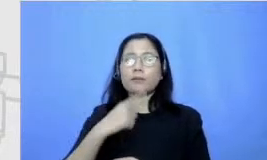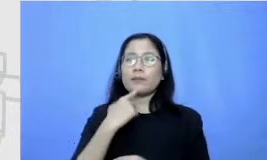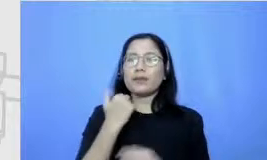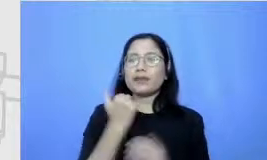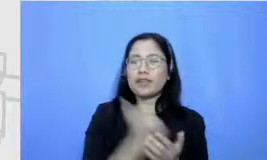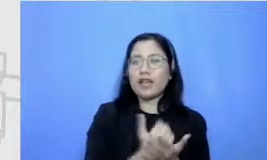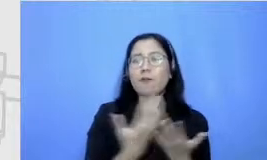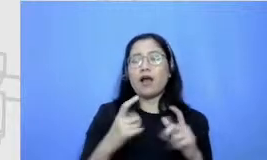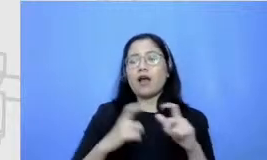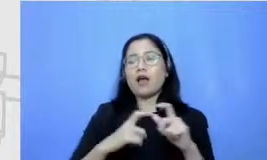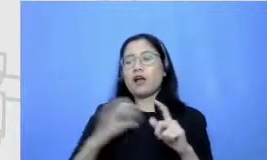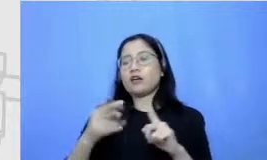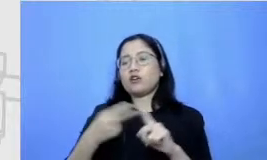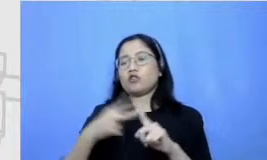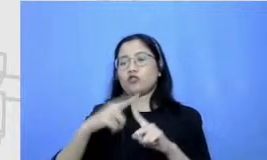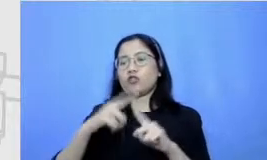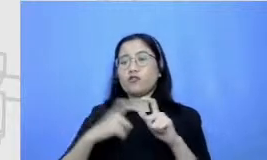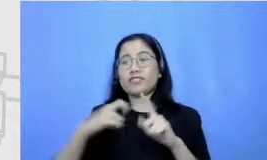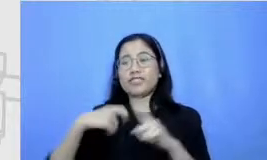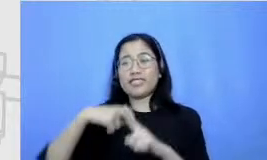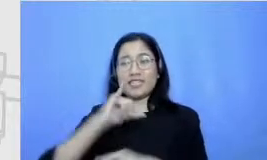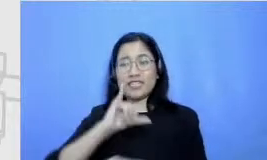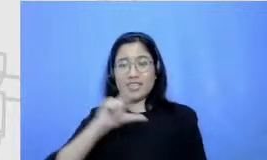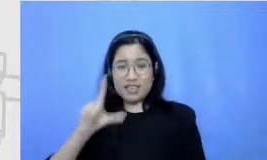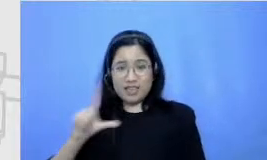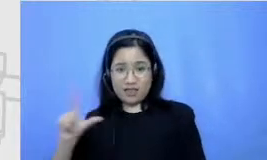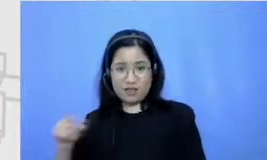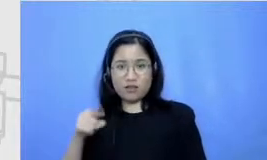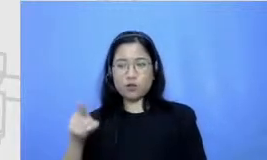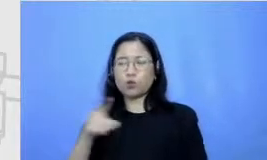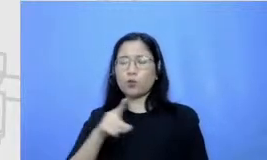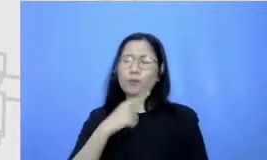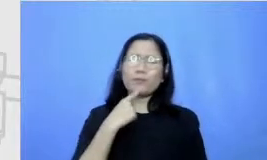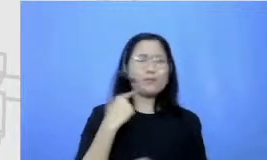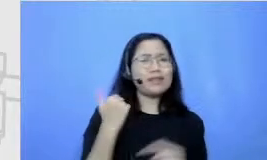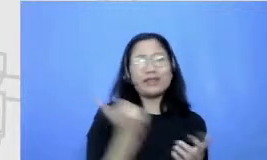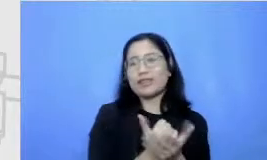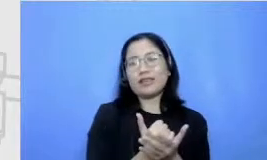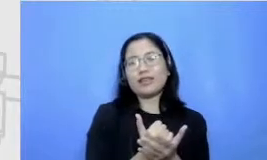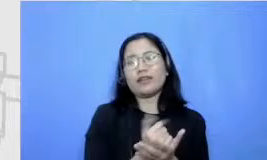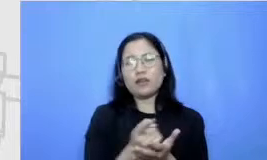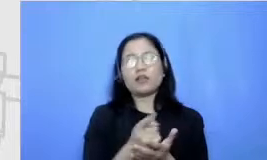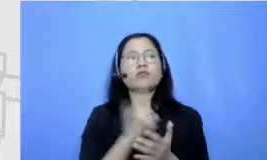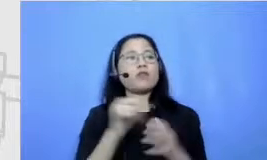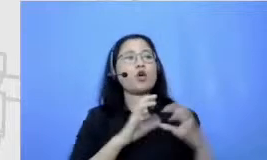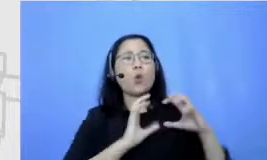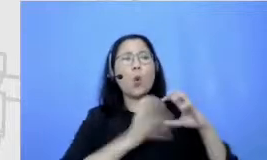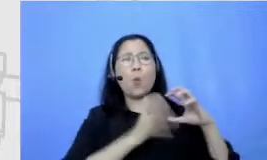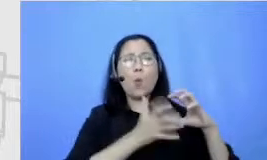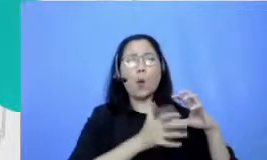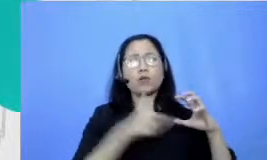yang gak bisa tergantikan ya nggak bisa dilakukan oleh robot oleh mesin begitu ya kemampuan individu